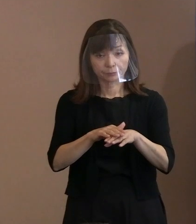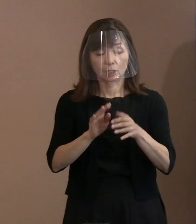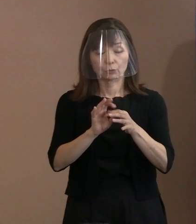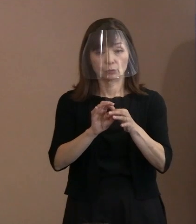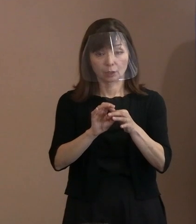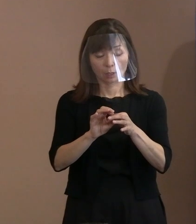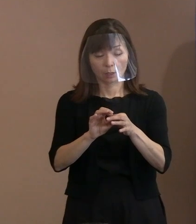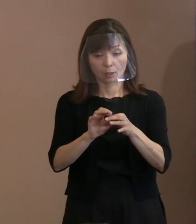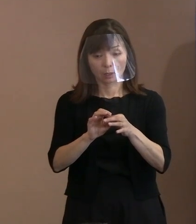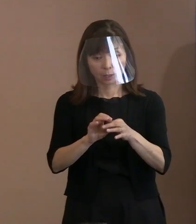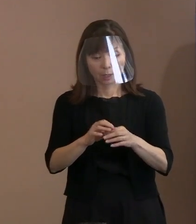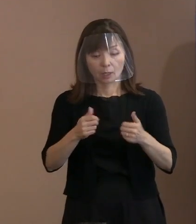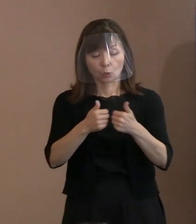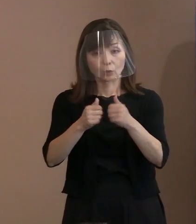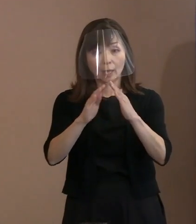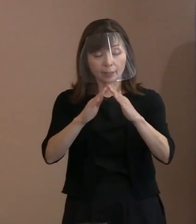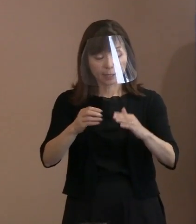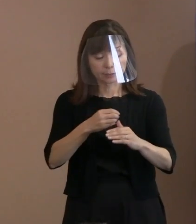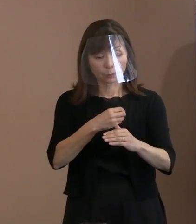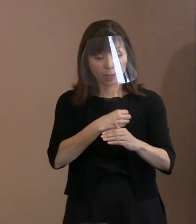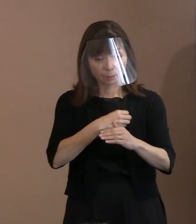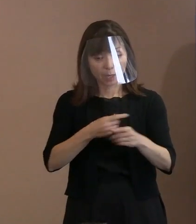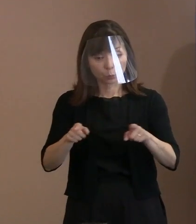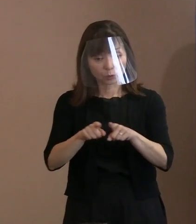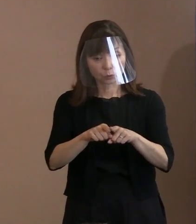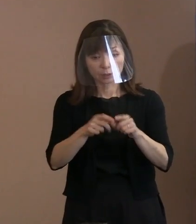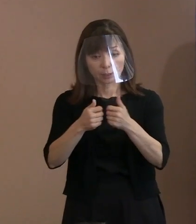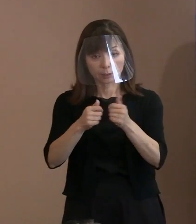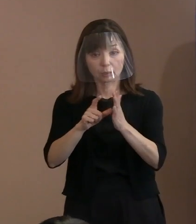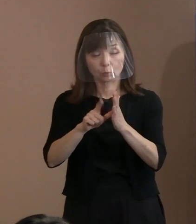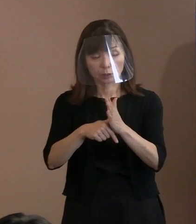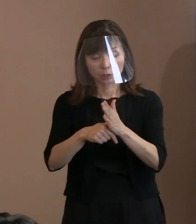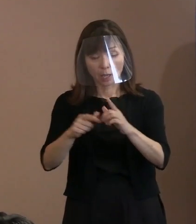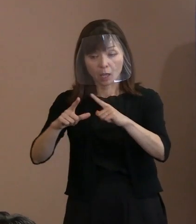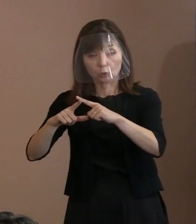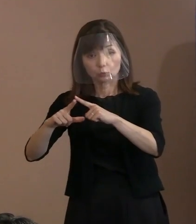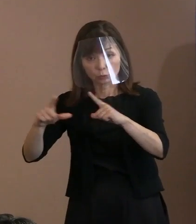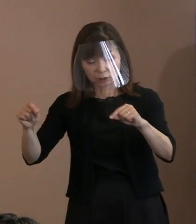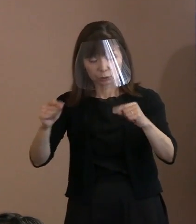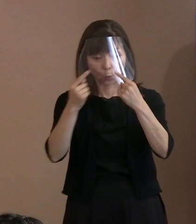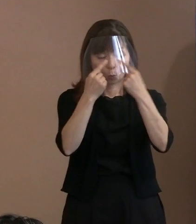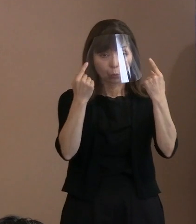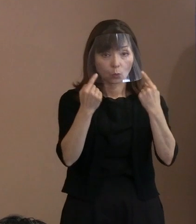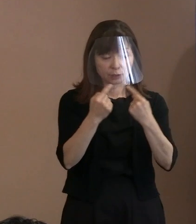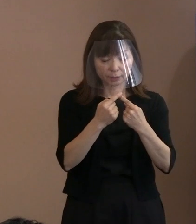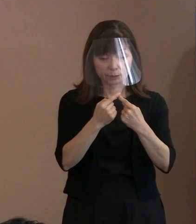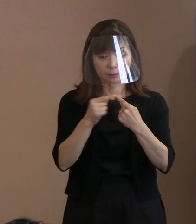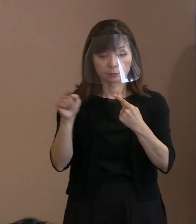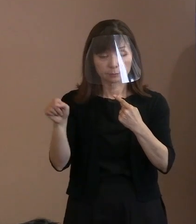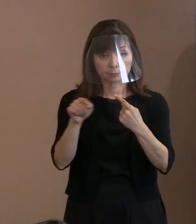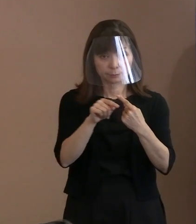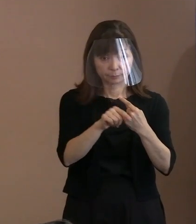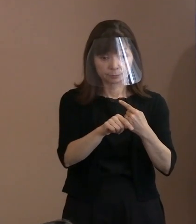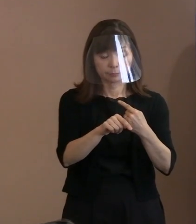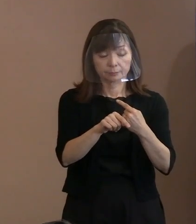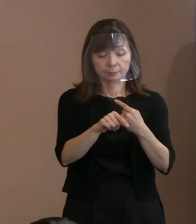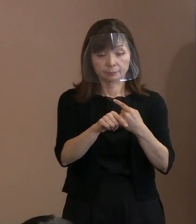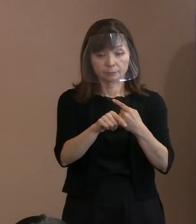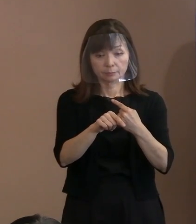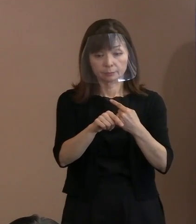国家という存在と個人という存在を 同一視するということは